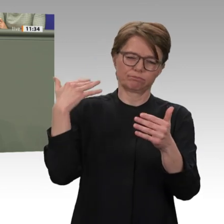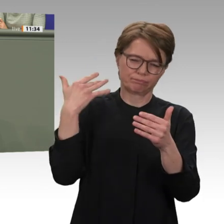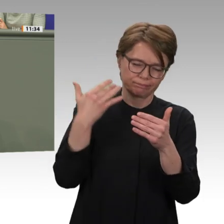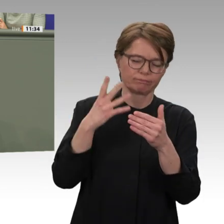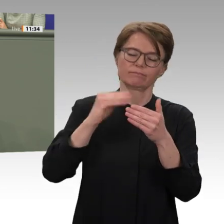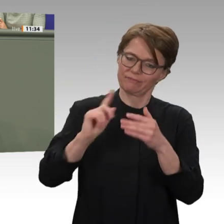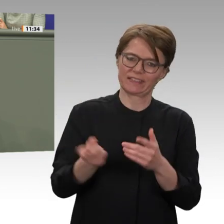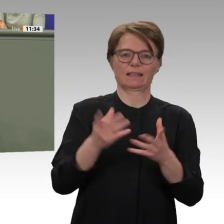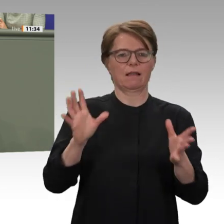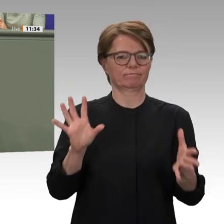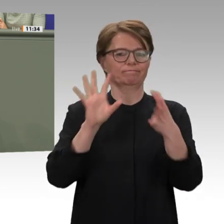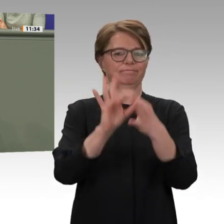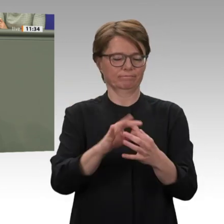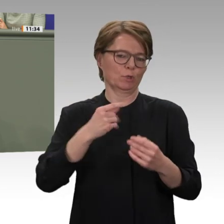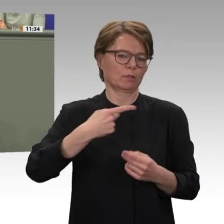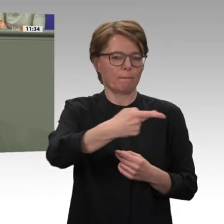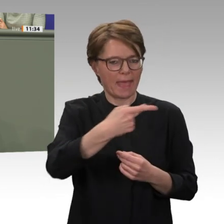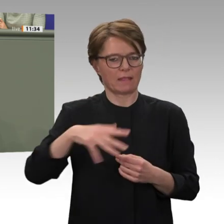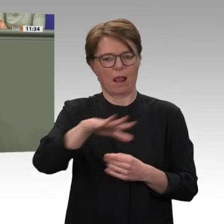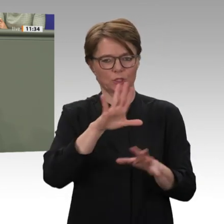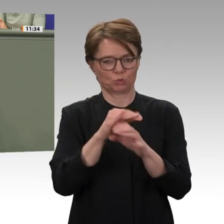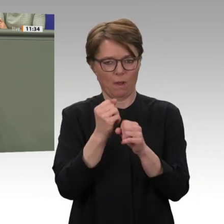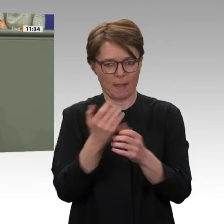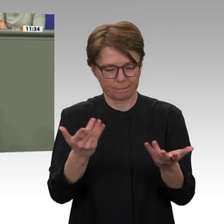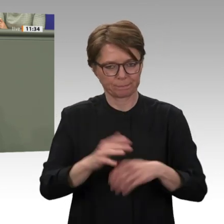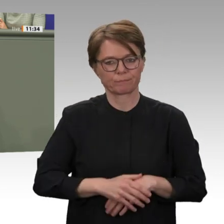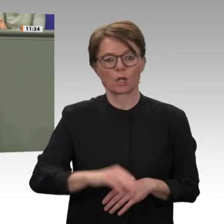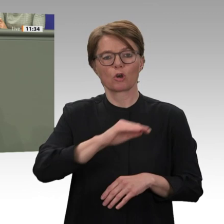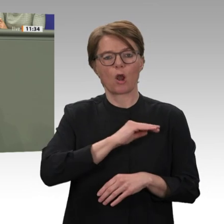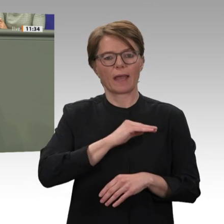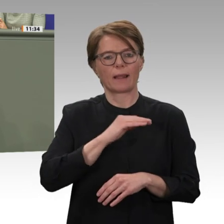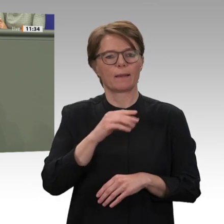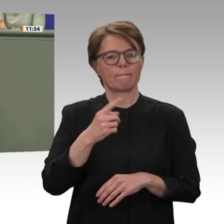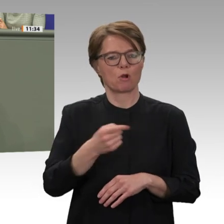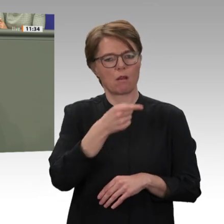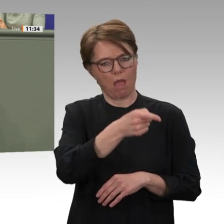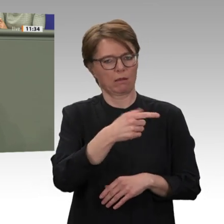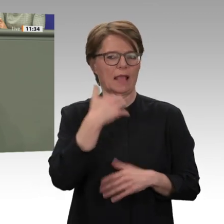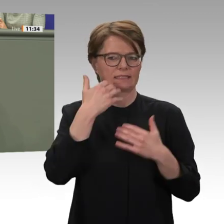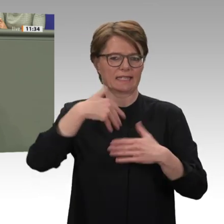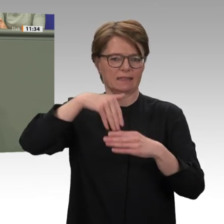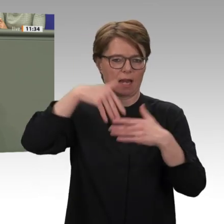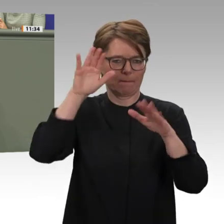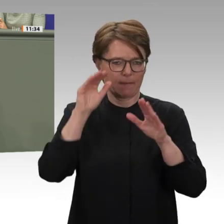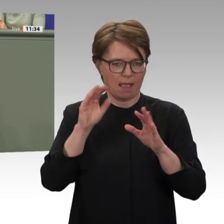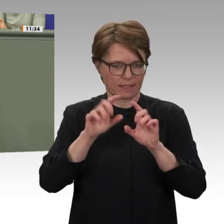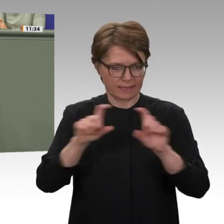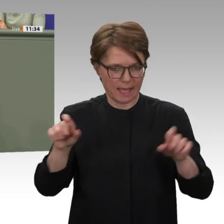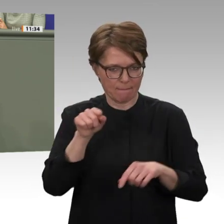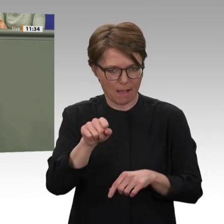Jeder Erfolg, aber eben auch jeder Misserfolg des neuen sudanesischen Modells werden weit